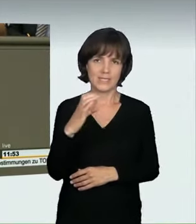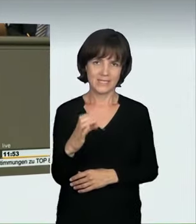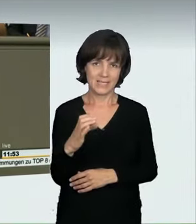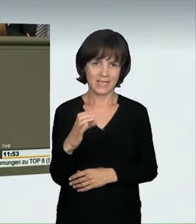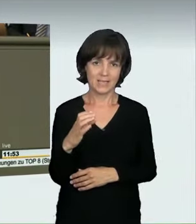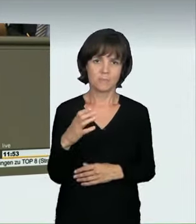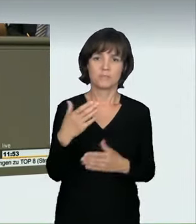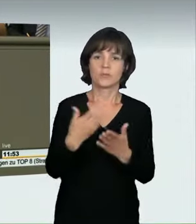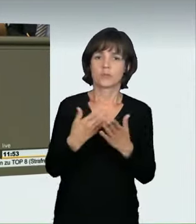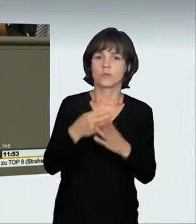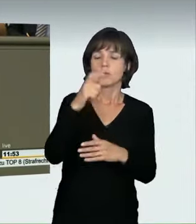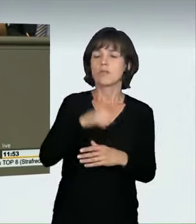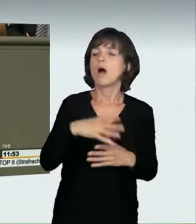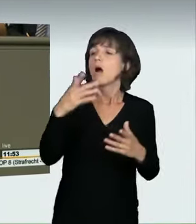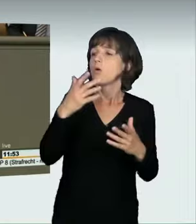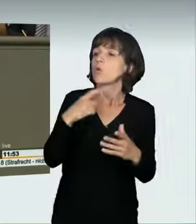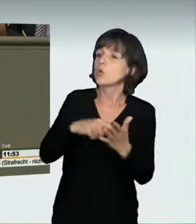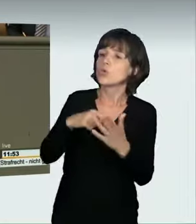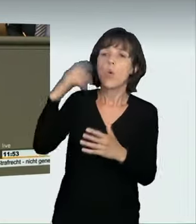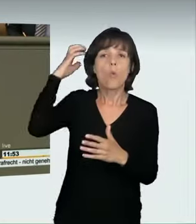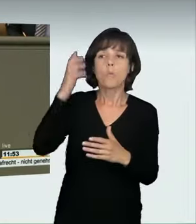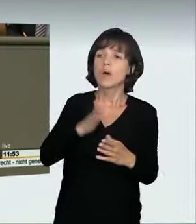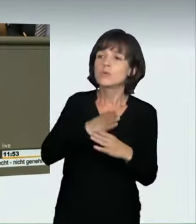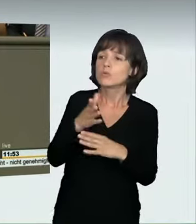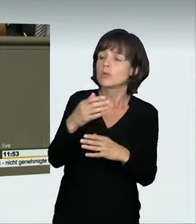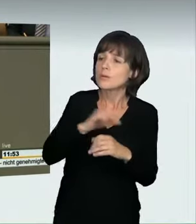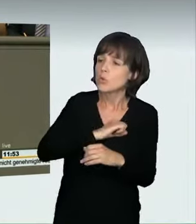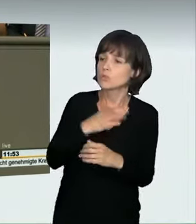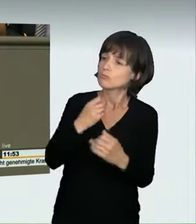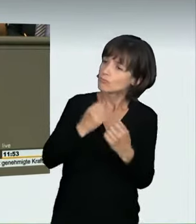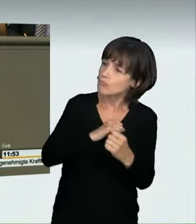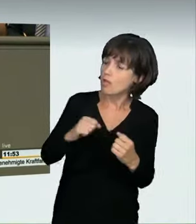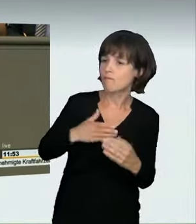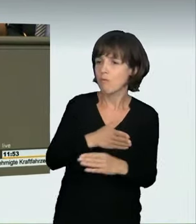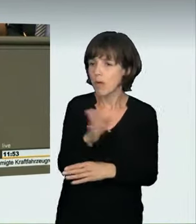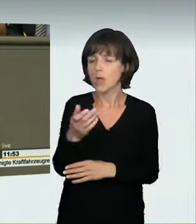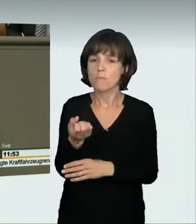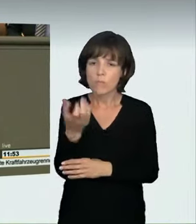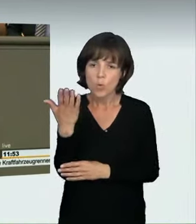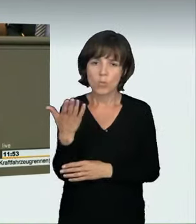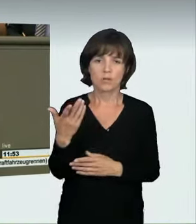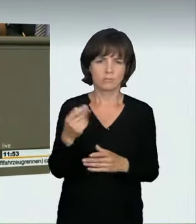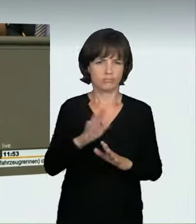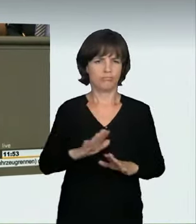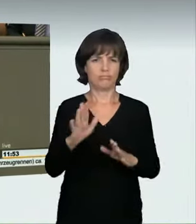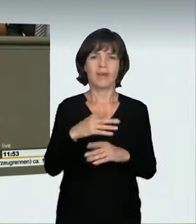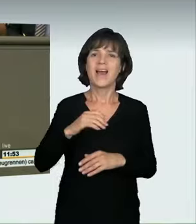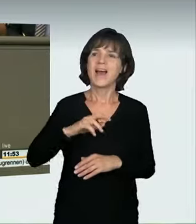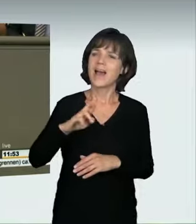zum Geburtstag vorbeibringen wollte, oder ob er raste um des Rasens willen. Das halte ich für unzulänglich. Ab einer bestimmten Geschwindigkeitsübertretung